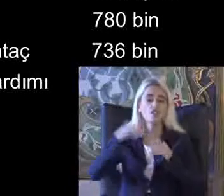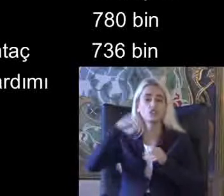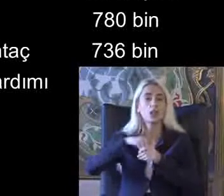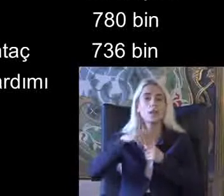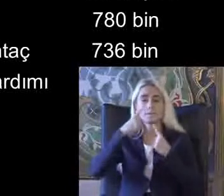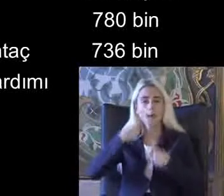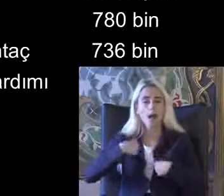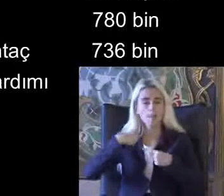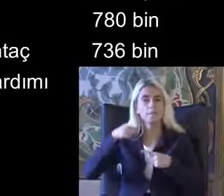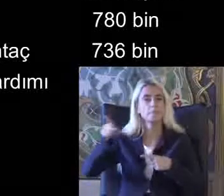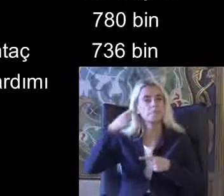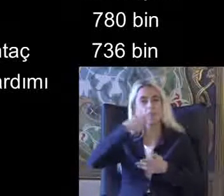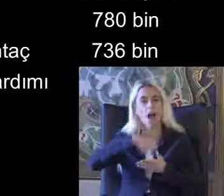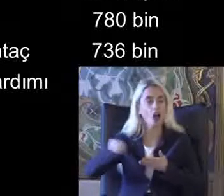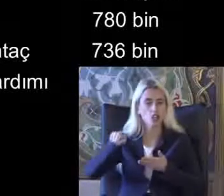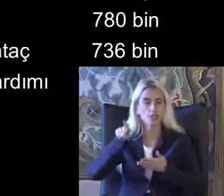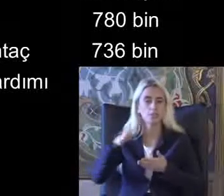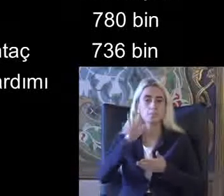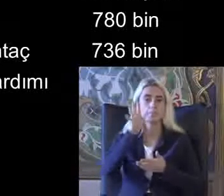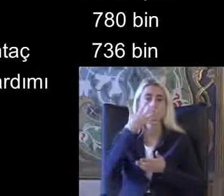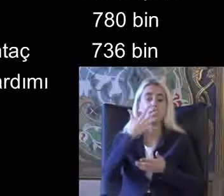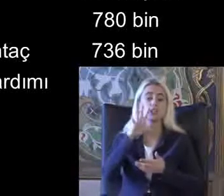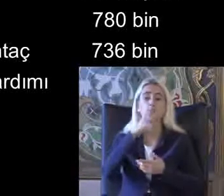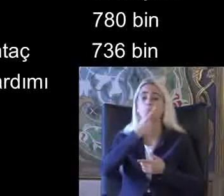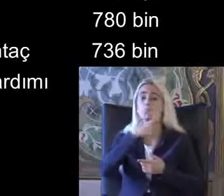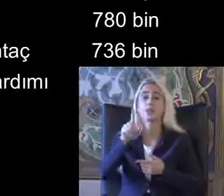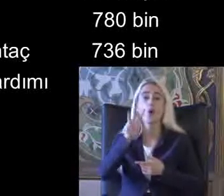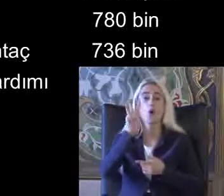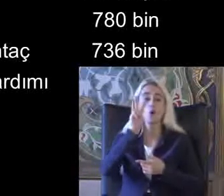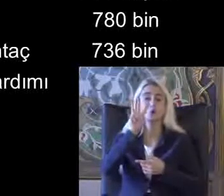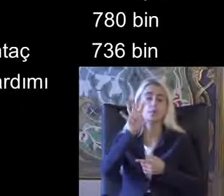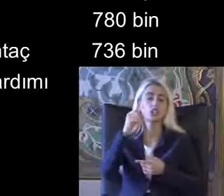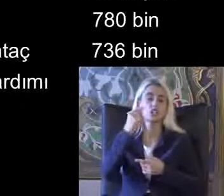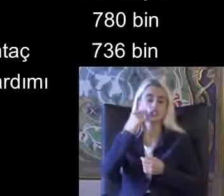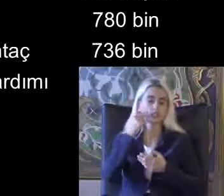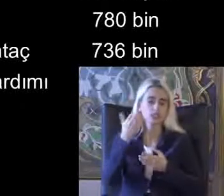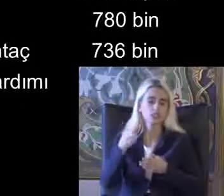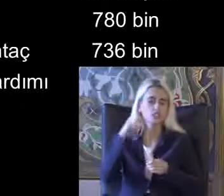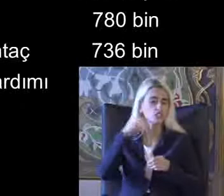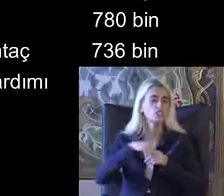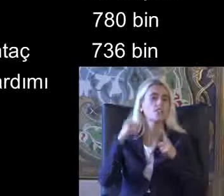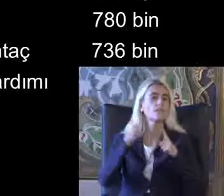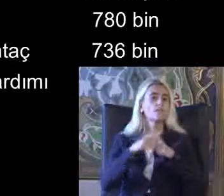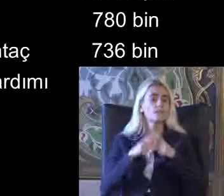535000 kişi görünüyor Bu odalarda bu verilerde engelli